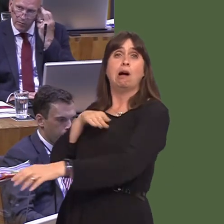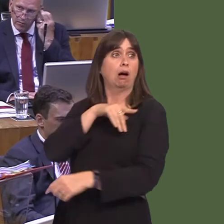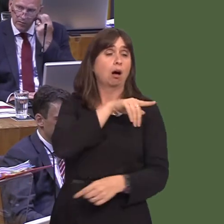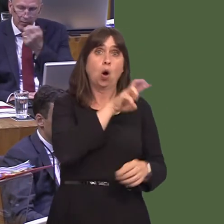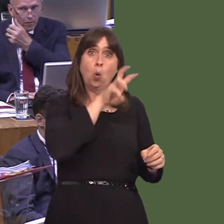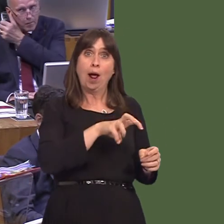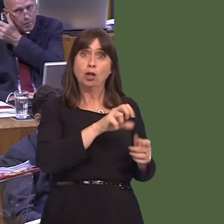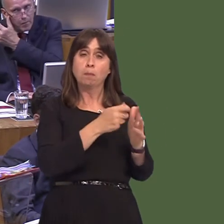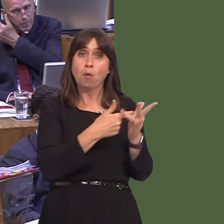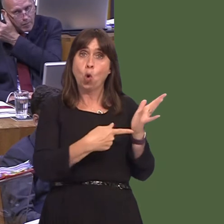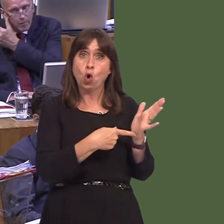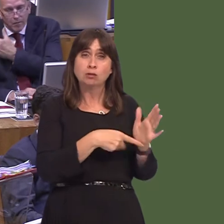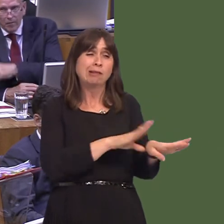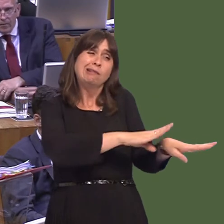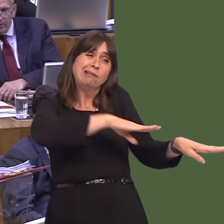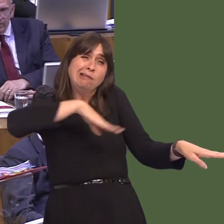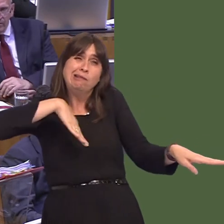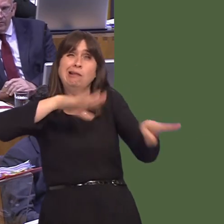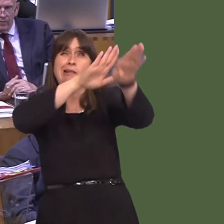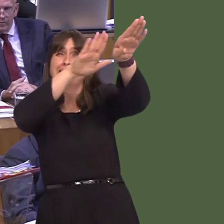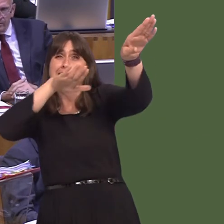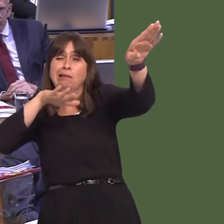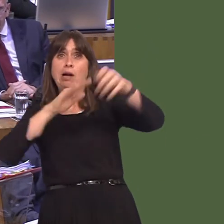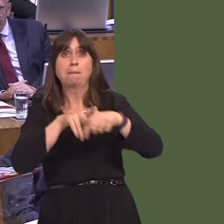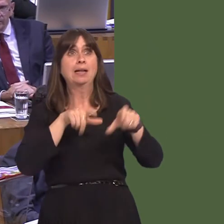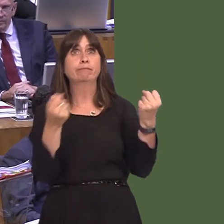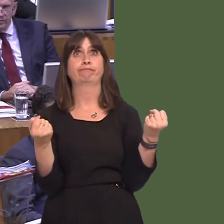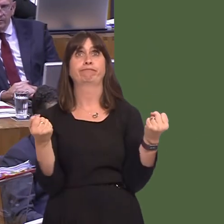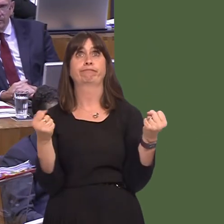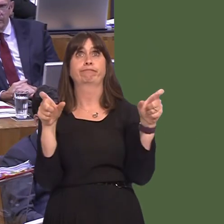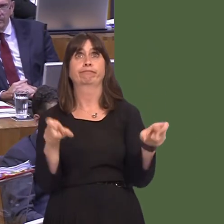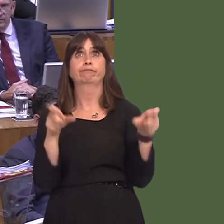the road, nowhere to park them, delays, goods going offóperishable goodsóand what, then,